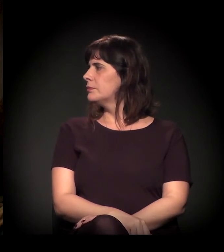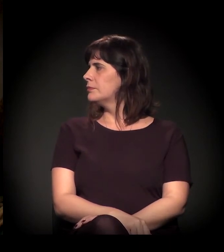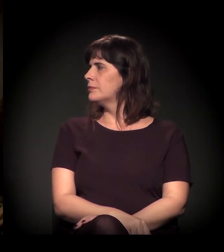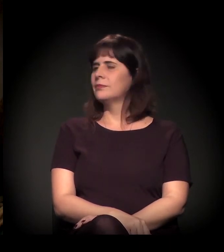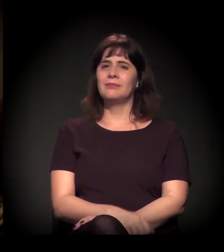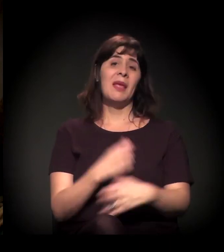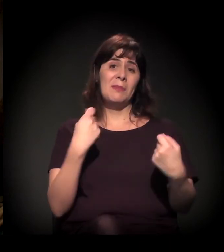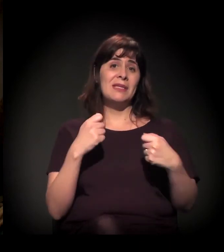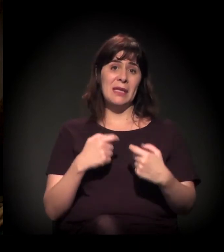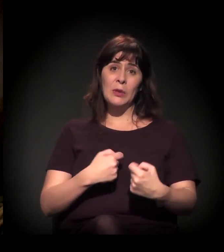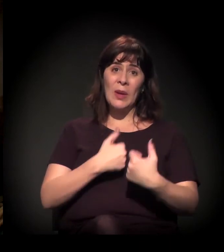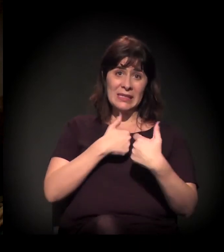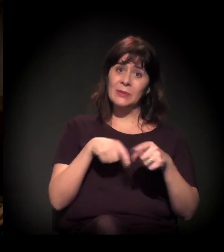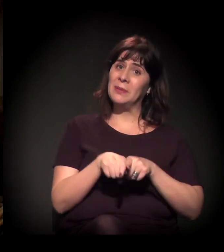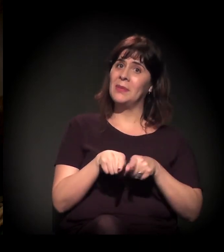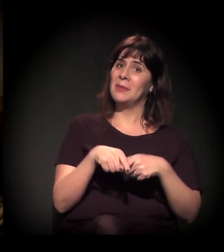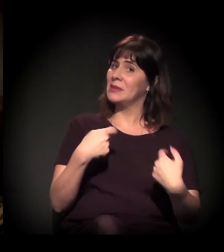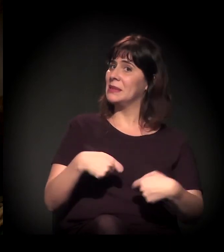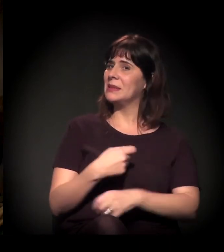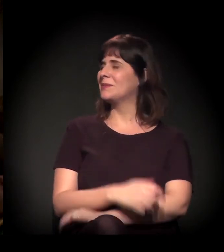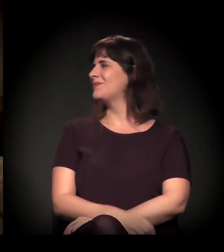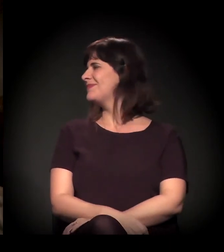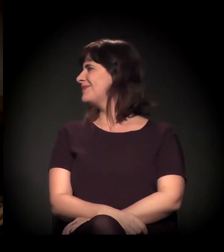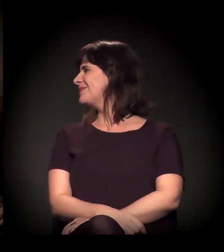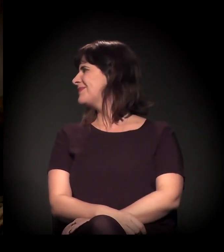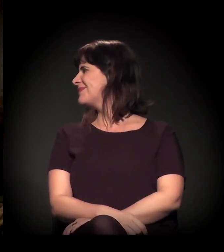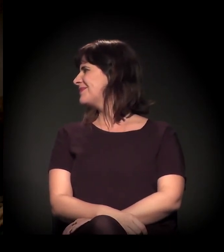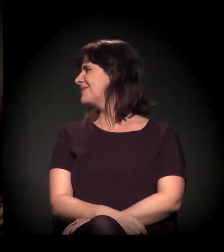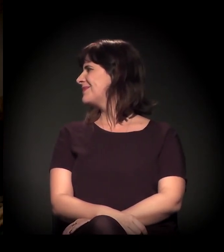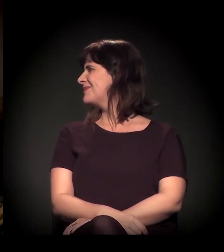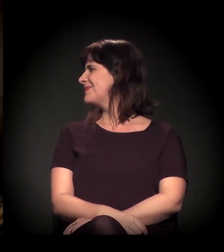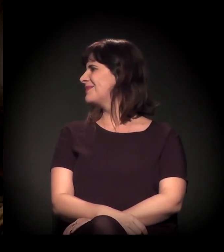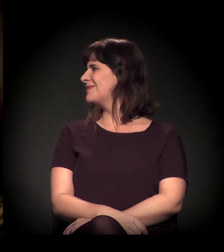Precisamos de doações. Ah! Agora sim. Agora...